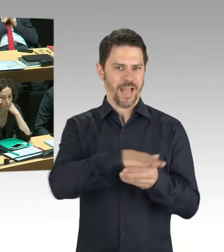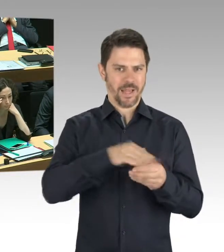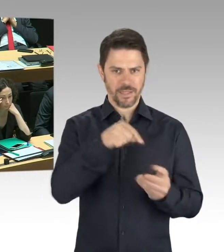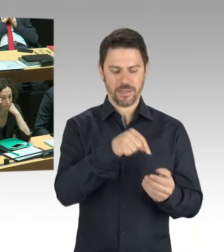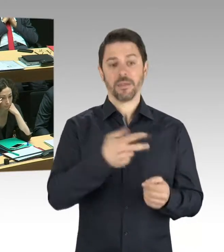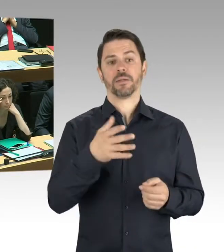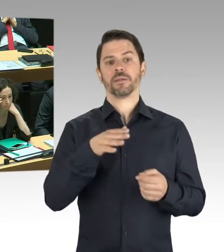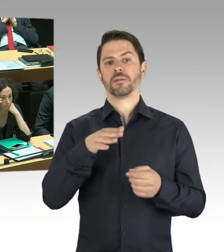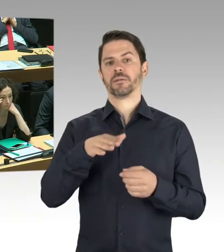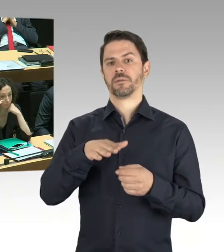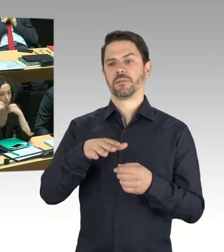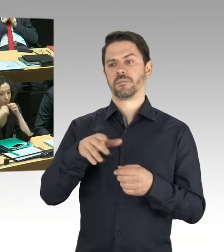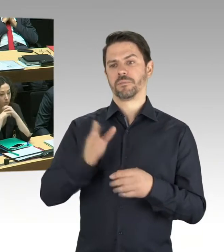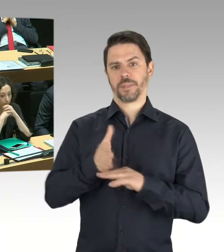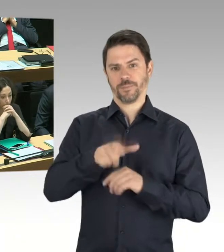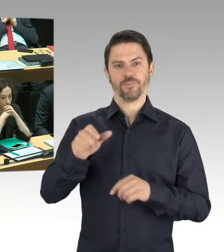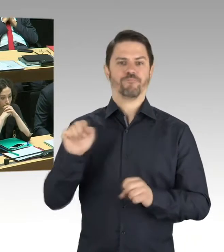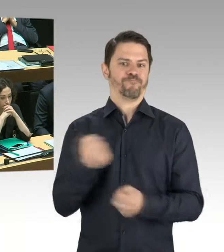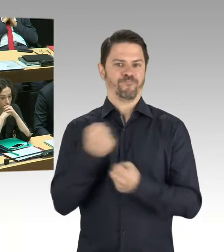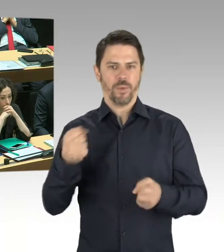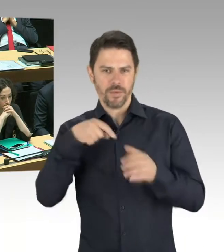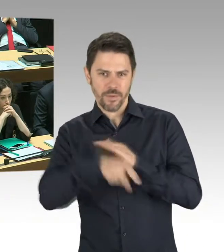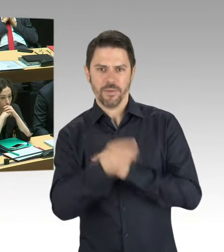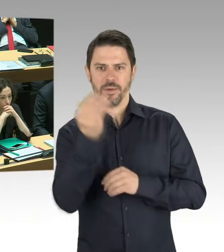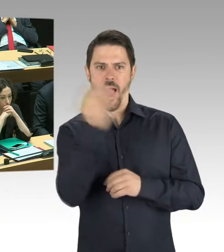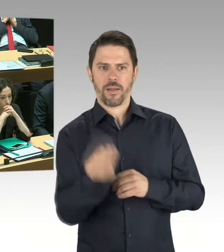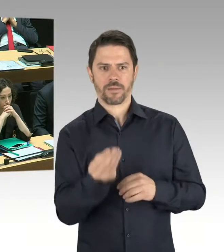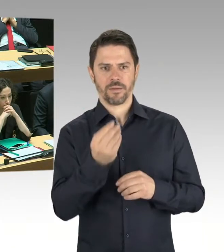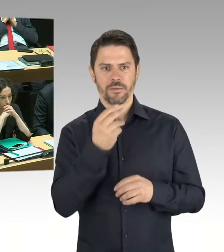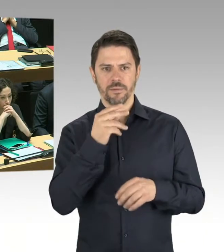Da sind sicherlich jetzt auch Mitarbeiterinnen und Mitarbeiter nicht vor Ort, die vielleicht vor Ort sein könnten,